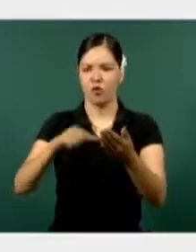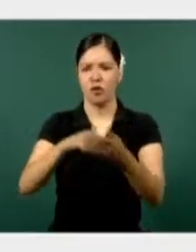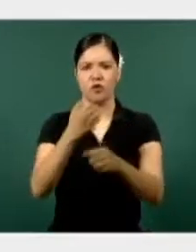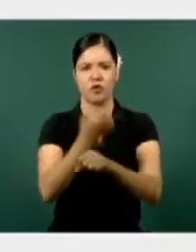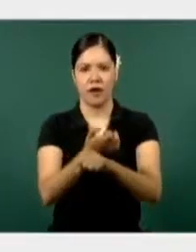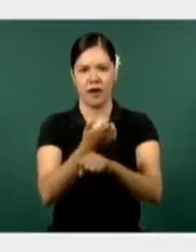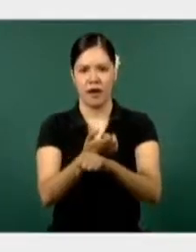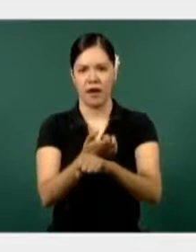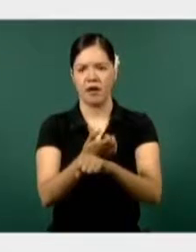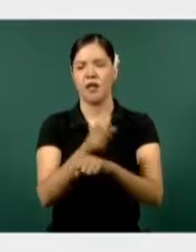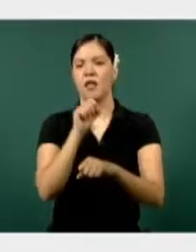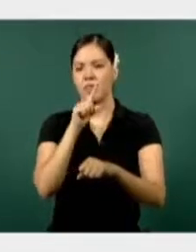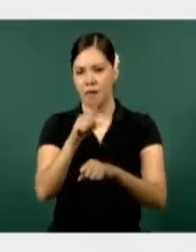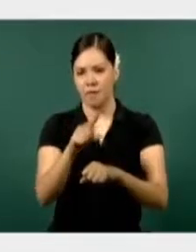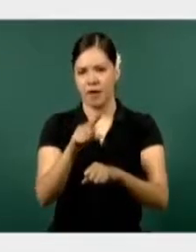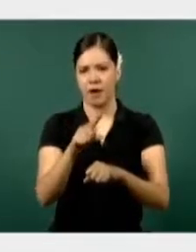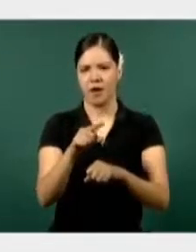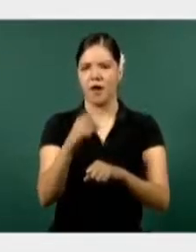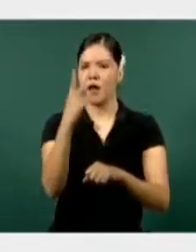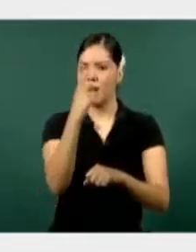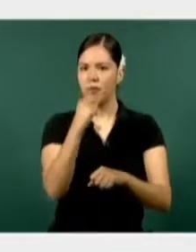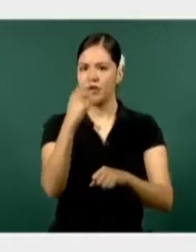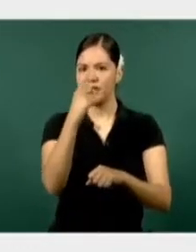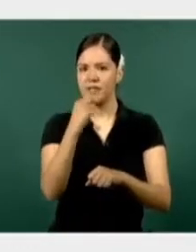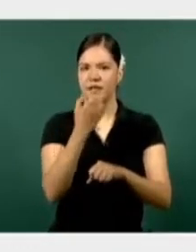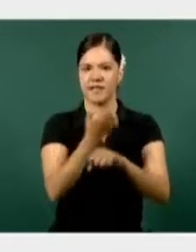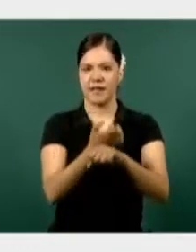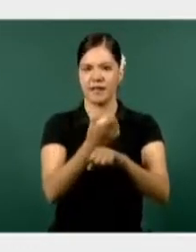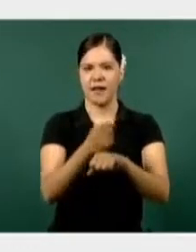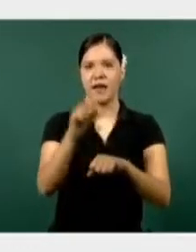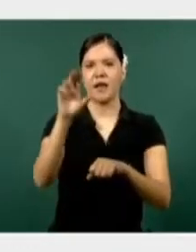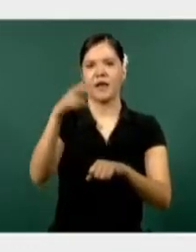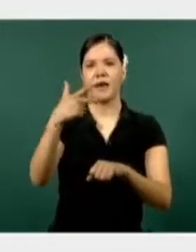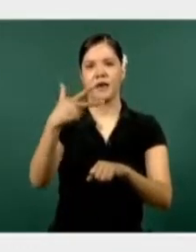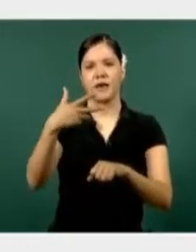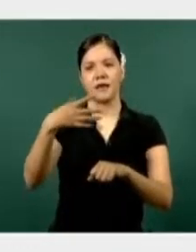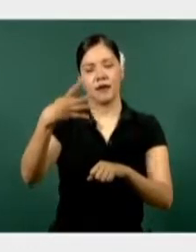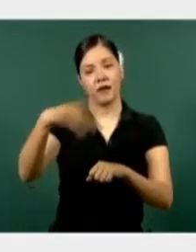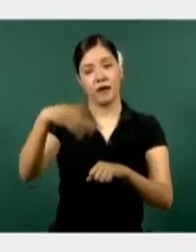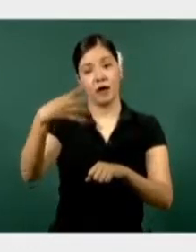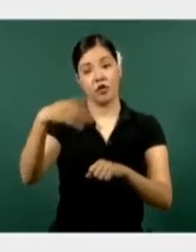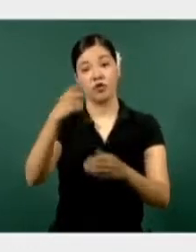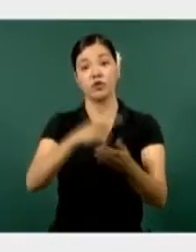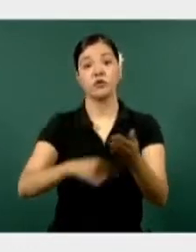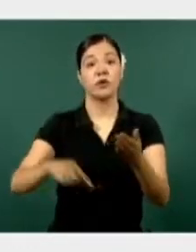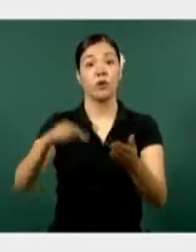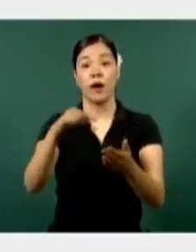en 39 municipios, la policía estatal en 14 sectores regionales en los que tiene dividido